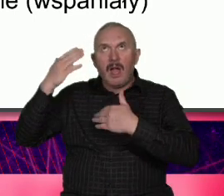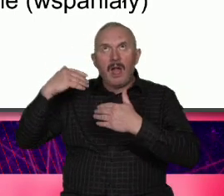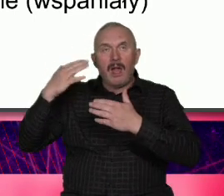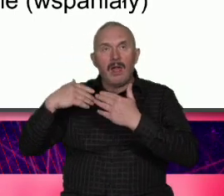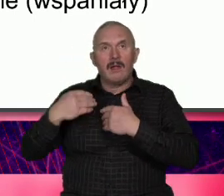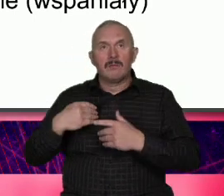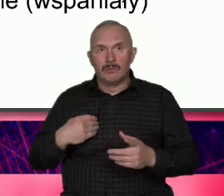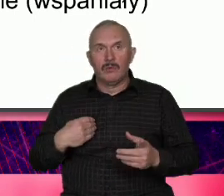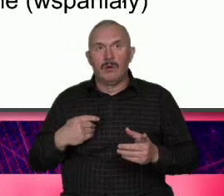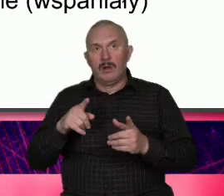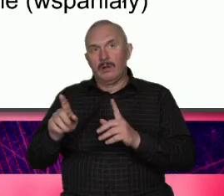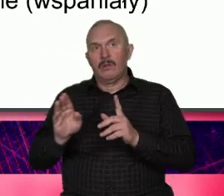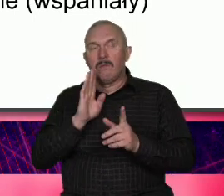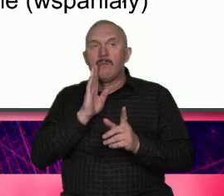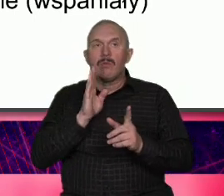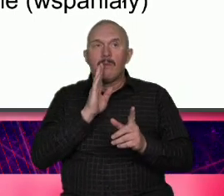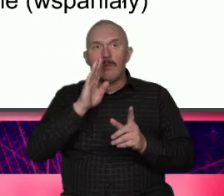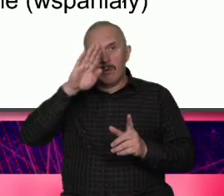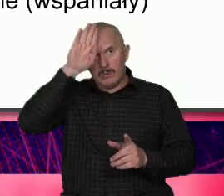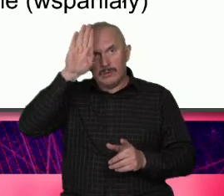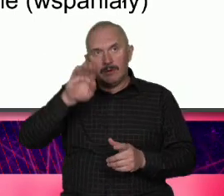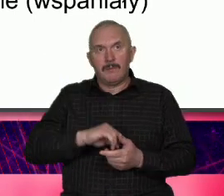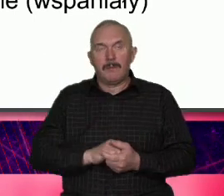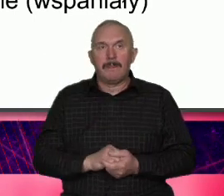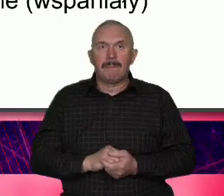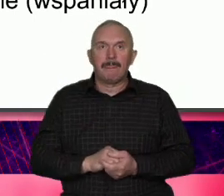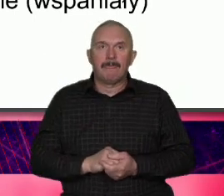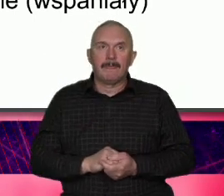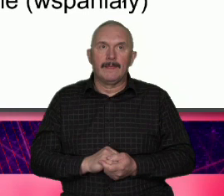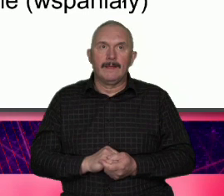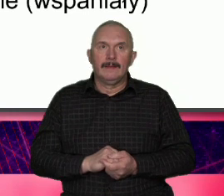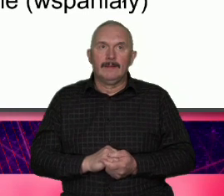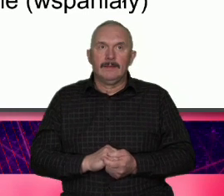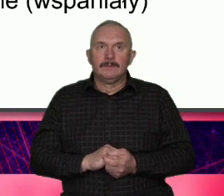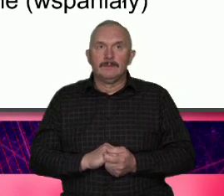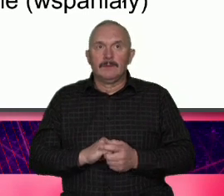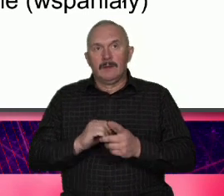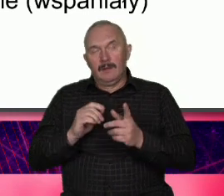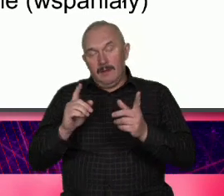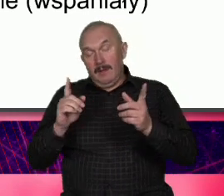komunikuje to znaczy że zawsze i do każdego bo pewnie do inwestorów już nie